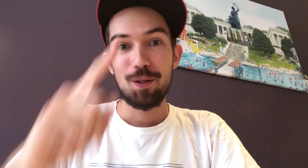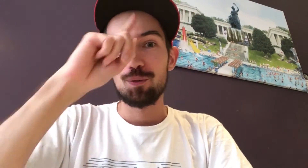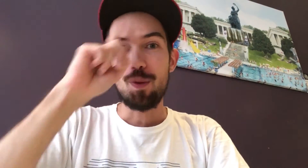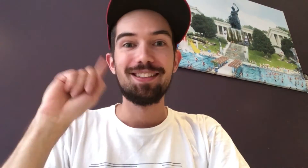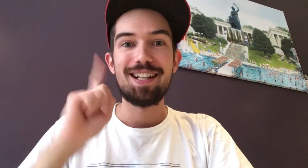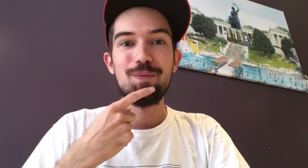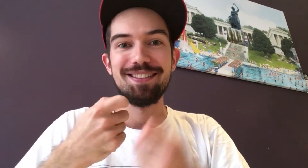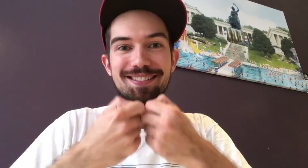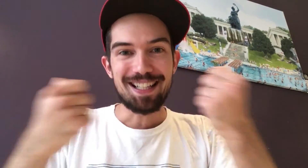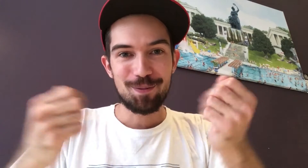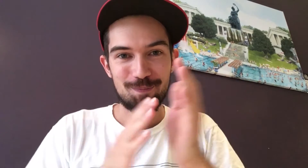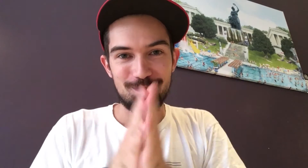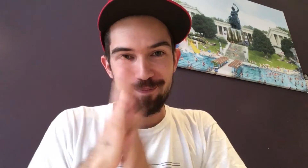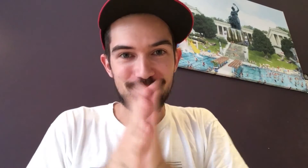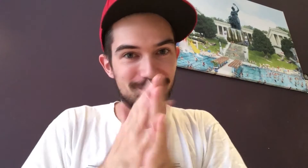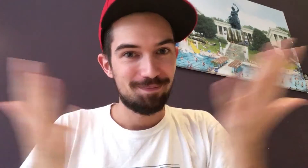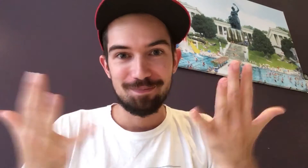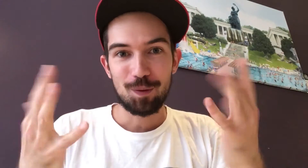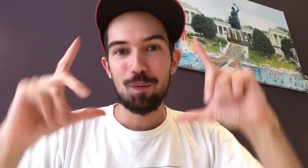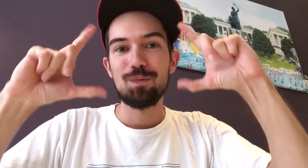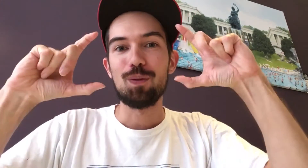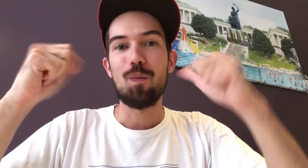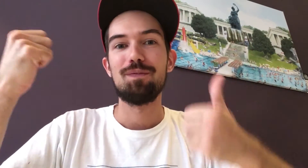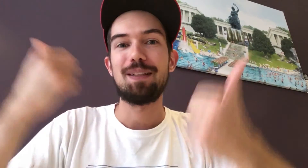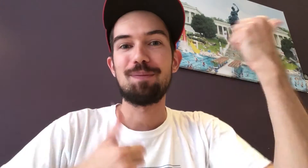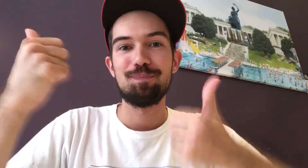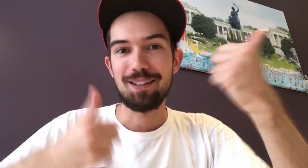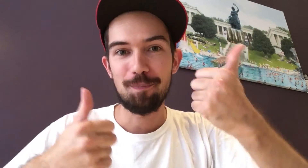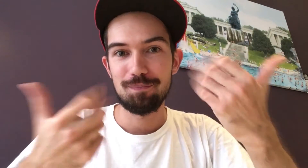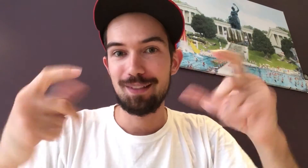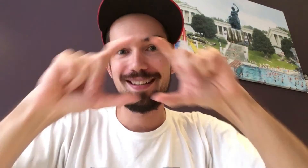Die Deutsche Gehörlosenzeitung veranstaltet... einen Fotowettbewerb!